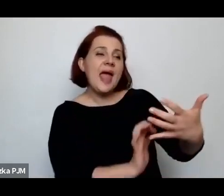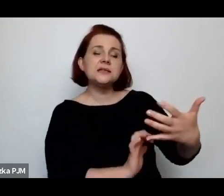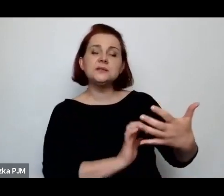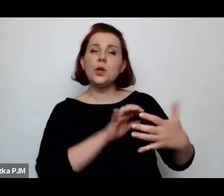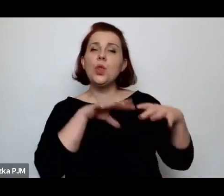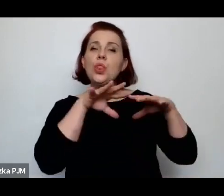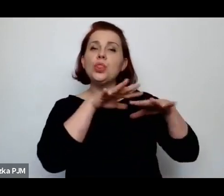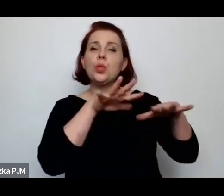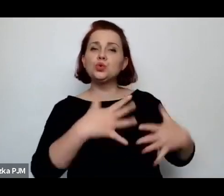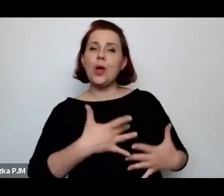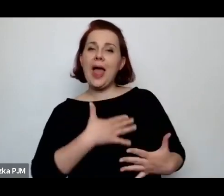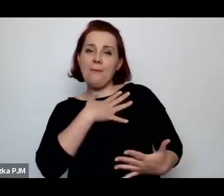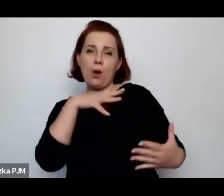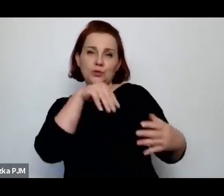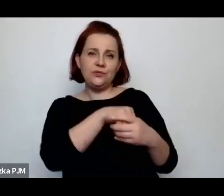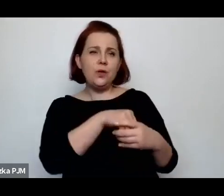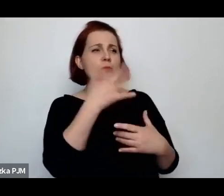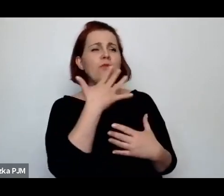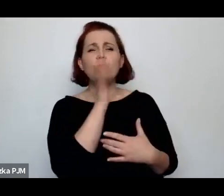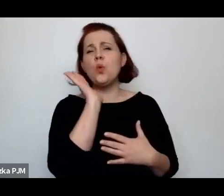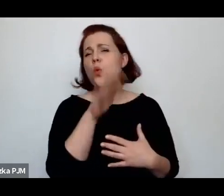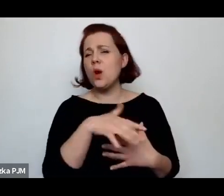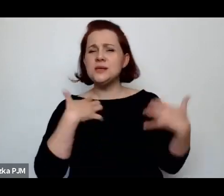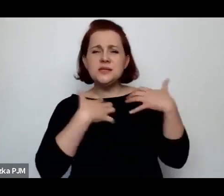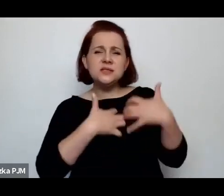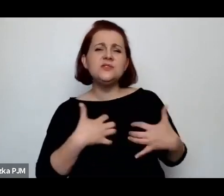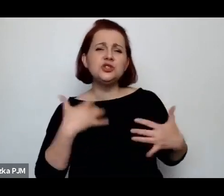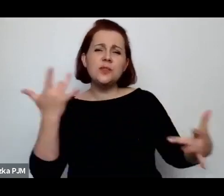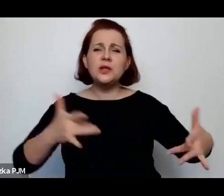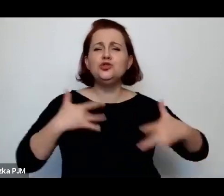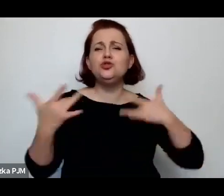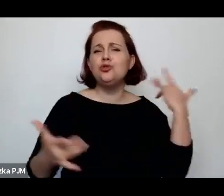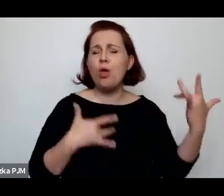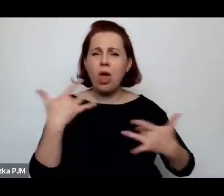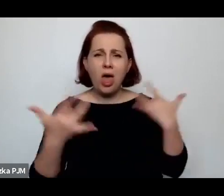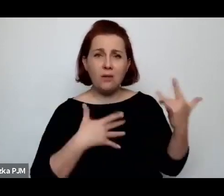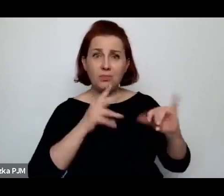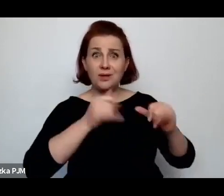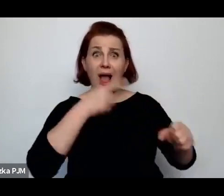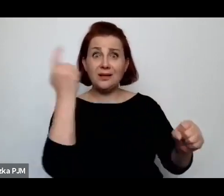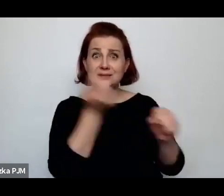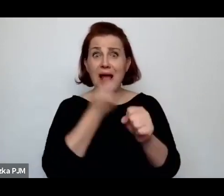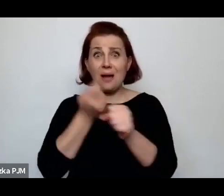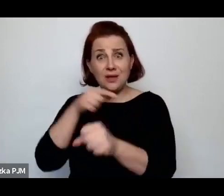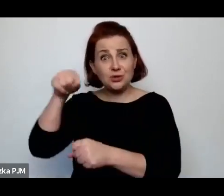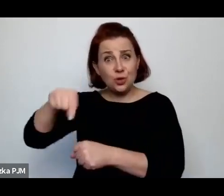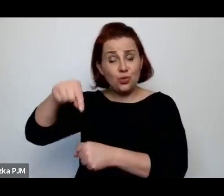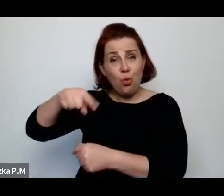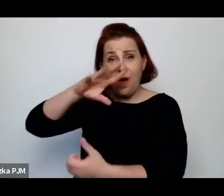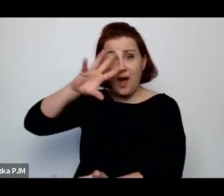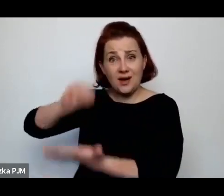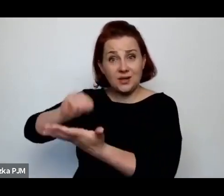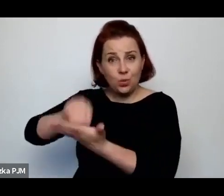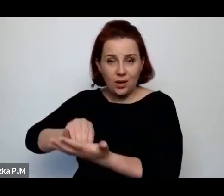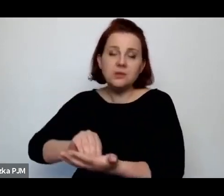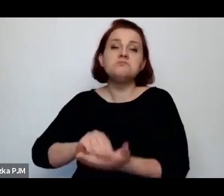mówiący o tym jak cierpią zwierzęta zabijane rytualnie, to akurat się z tym mogę zgodzić absolutnie